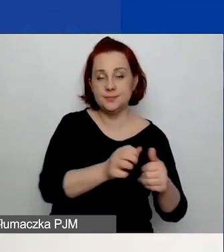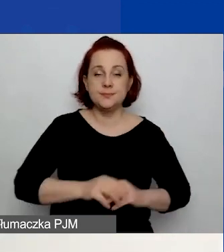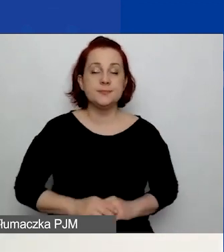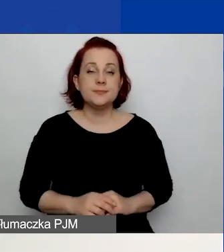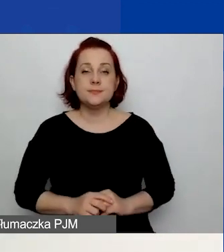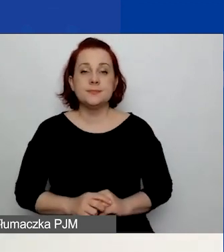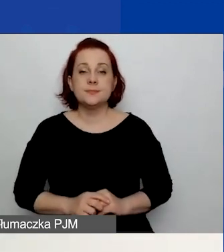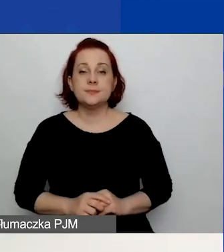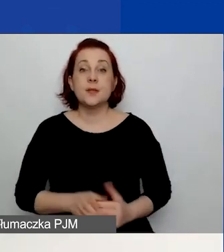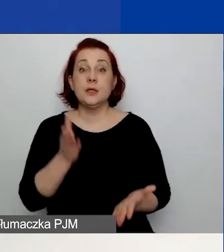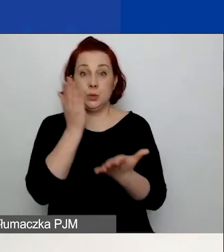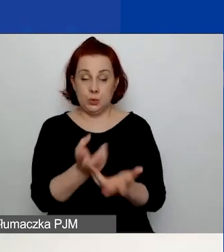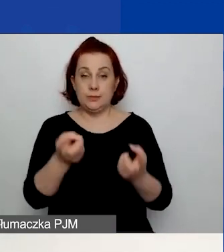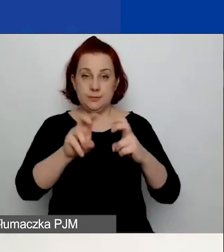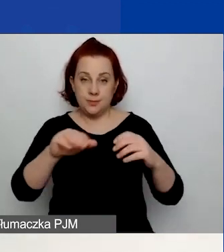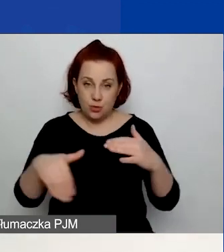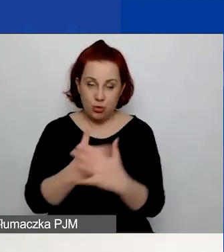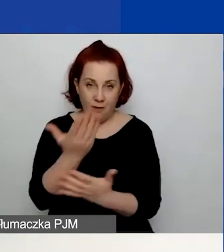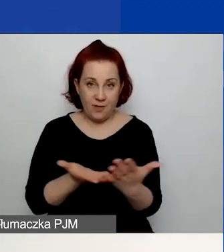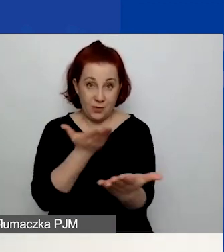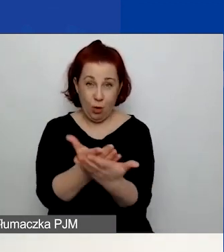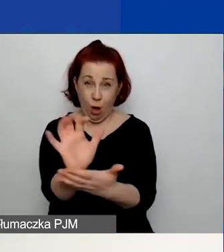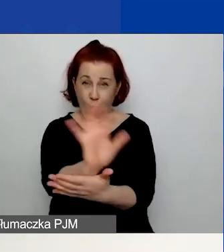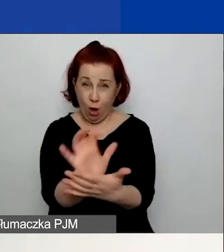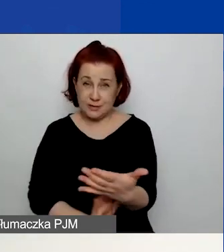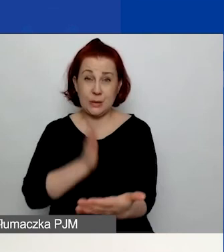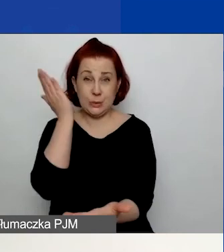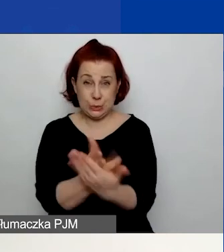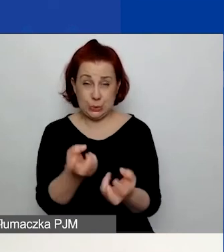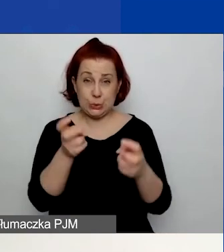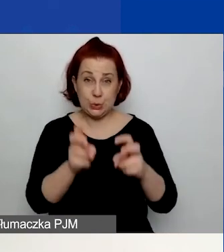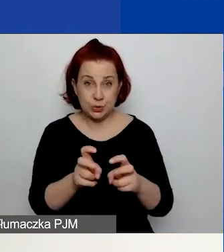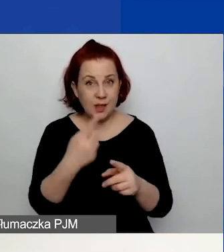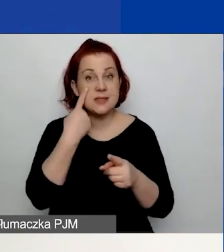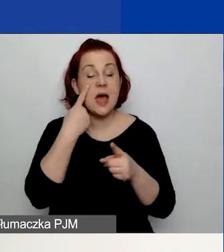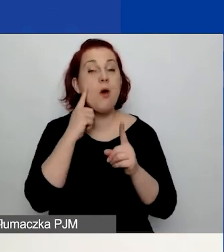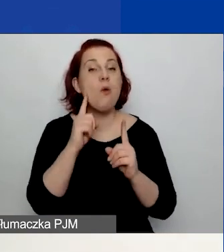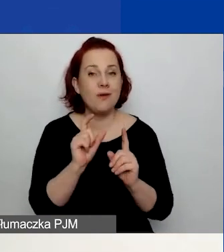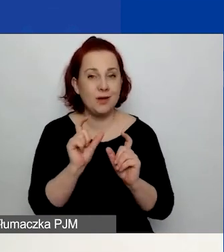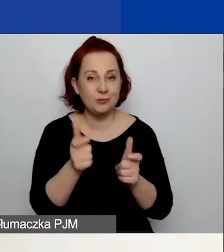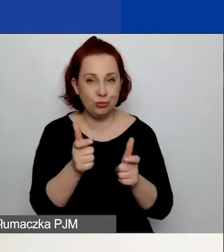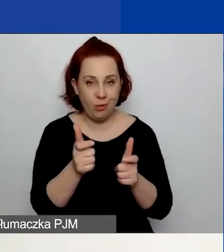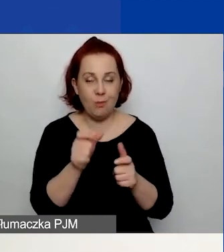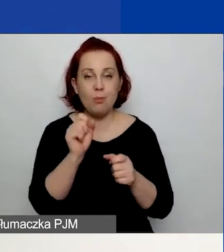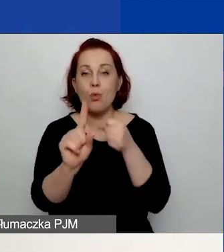Po utworzeniu wniosku zauważycie, że został mu nadany numer rejestracyjny.